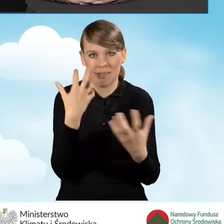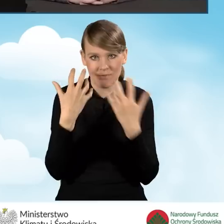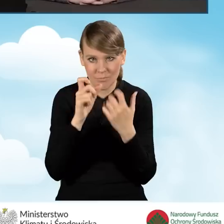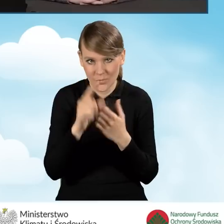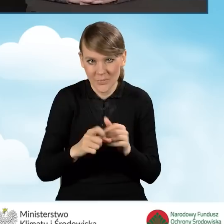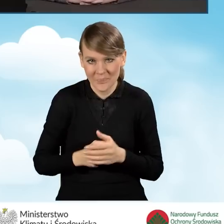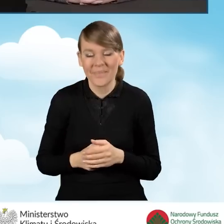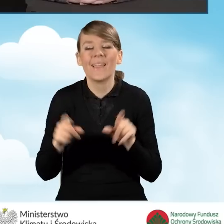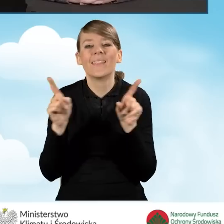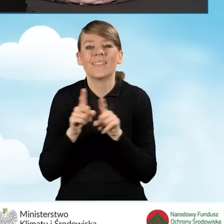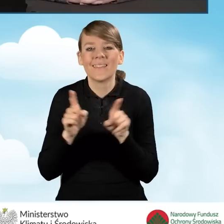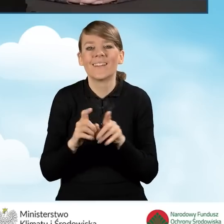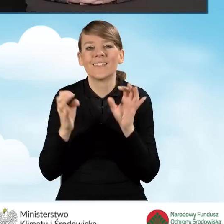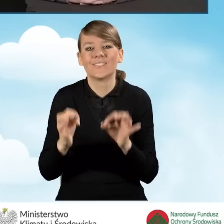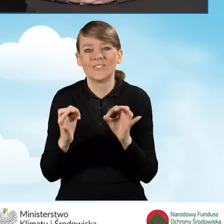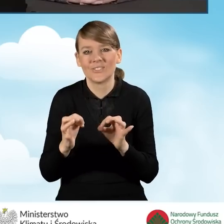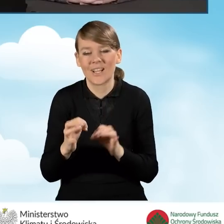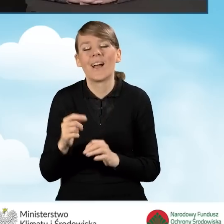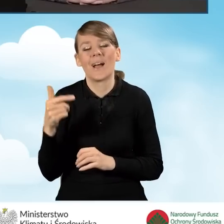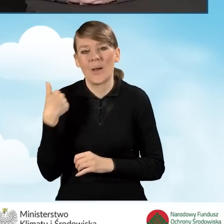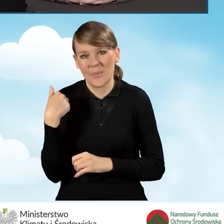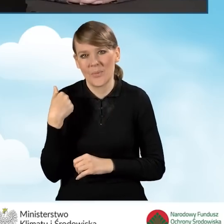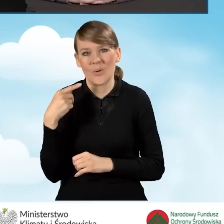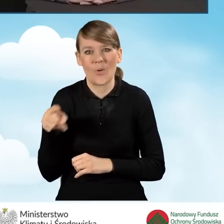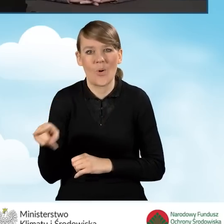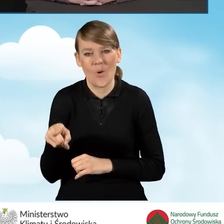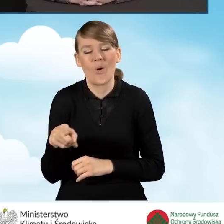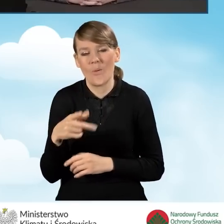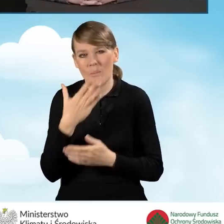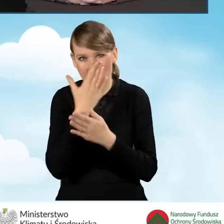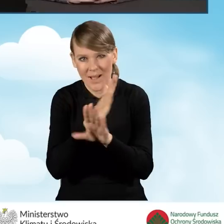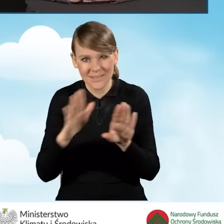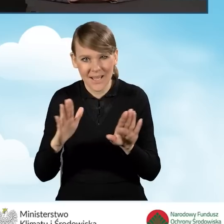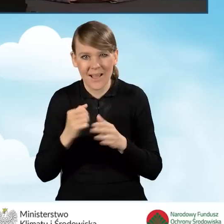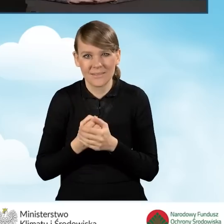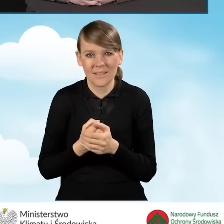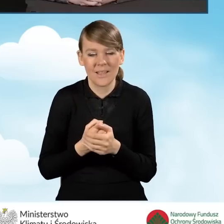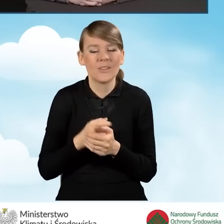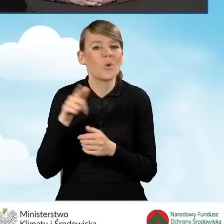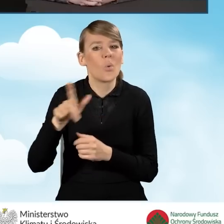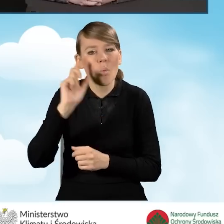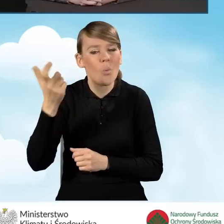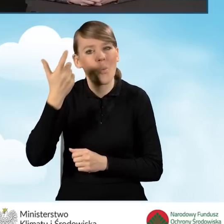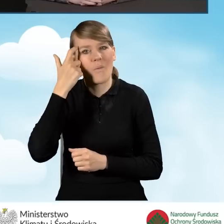przewija się się bardzo dużym i głównym miejscem